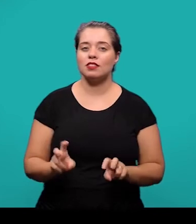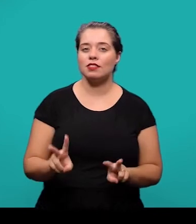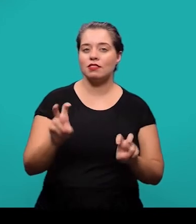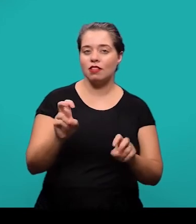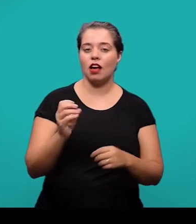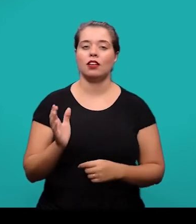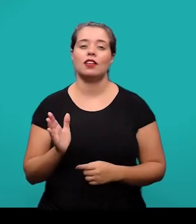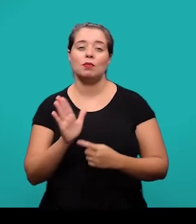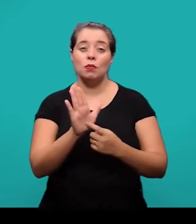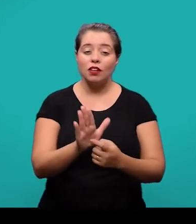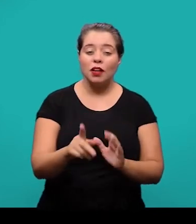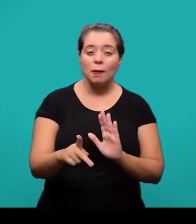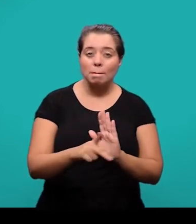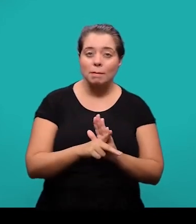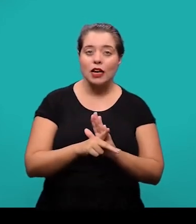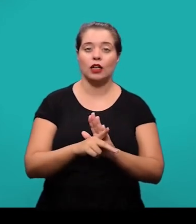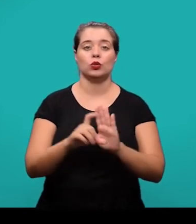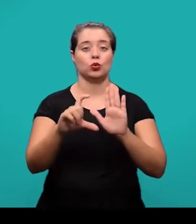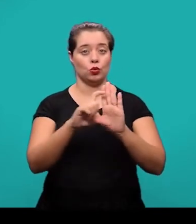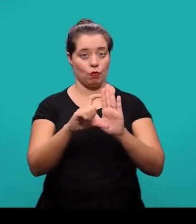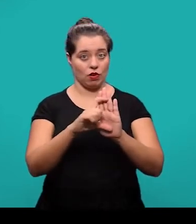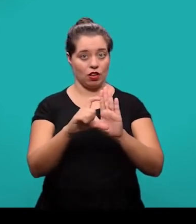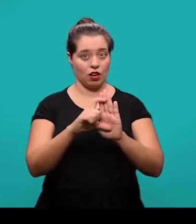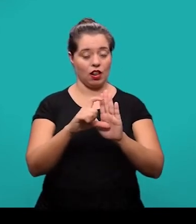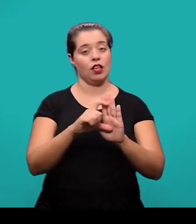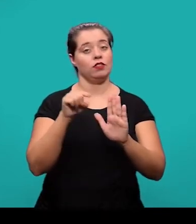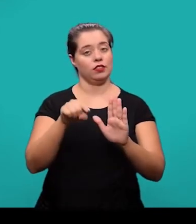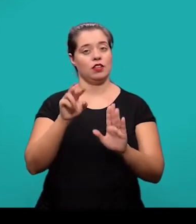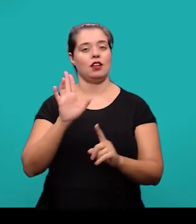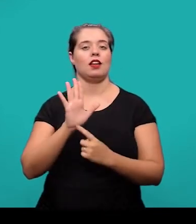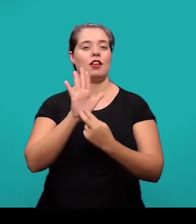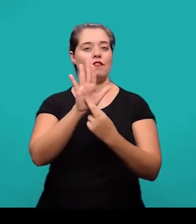do trecho ou do parágrafo ao qual se refere no texto.